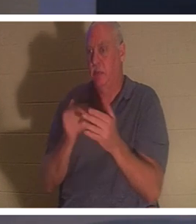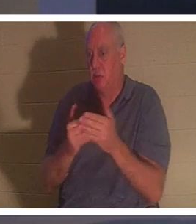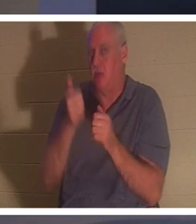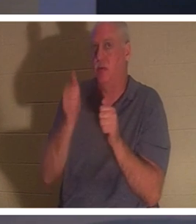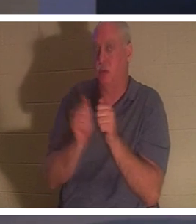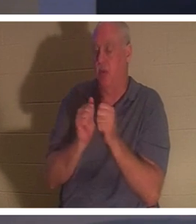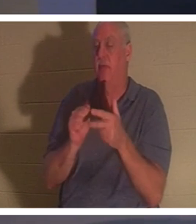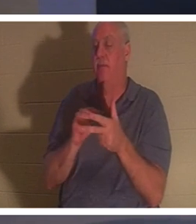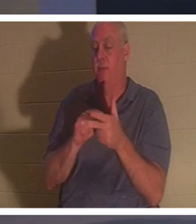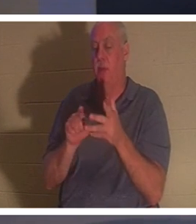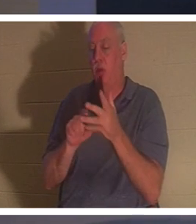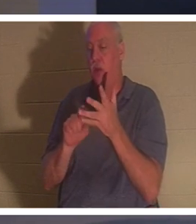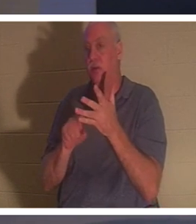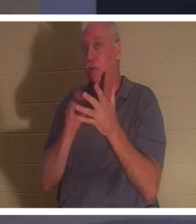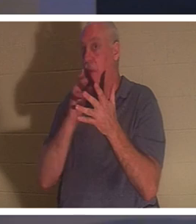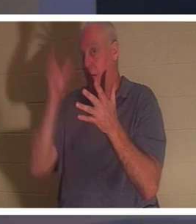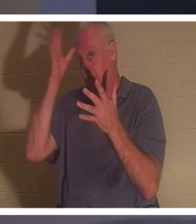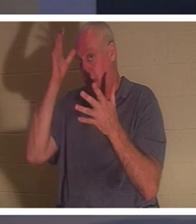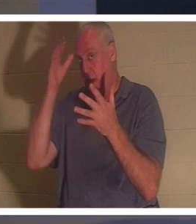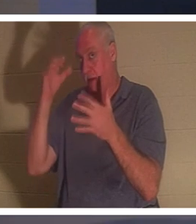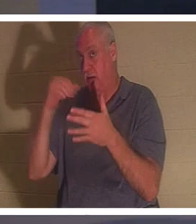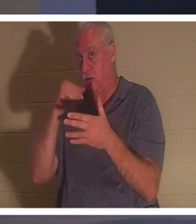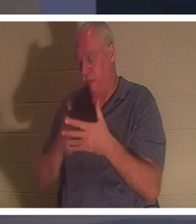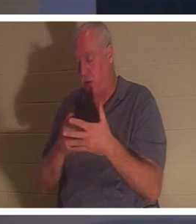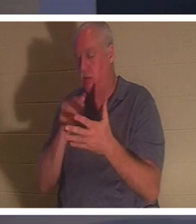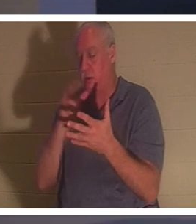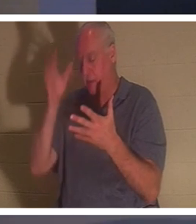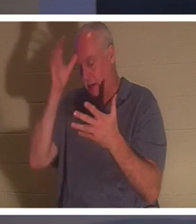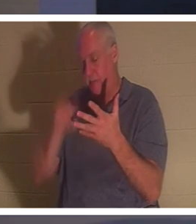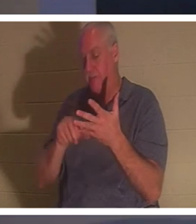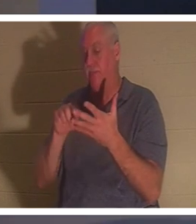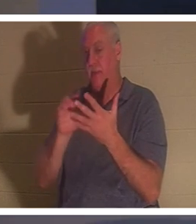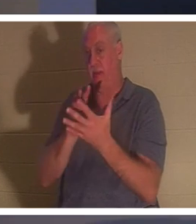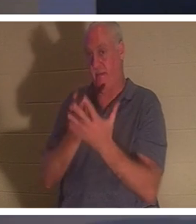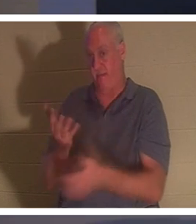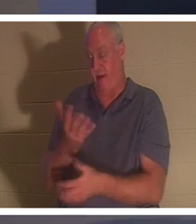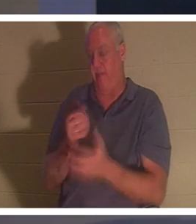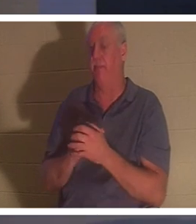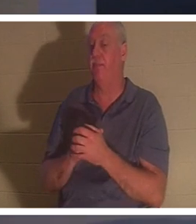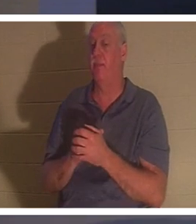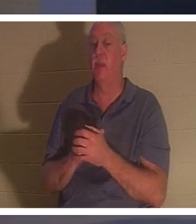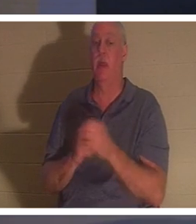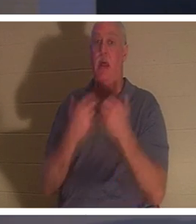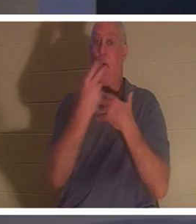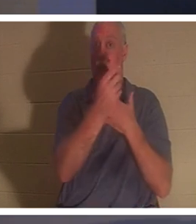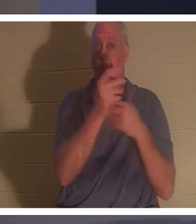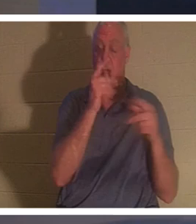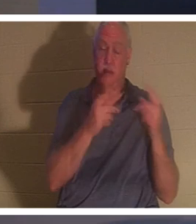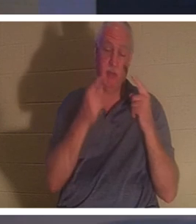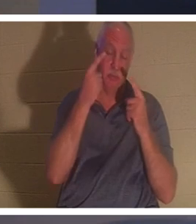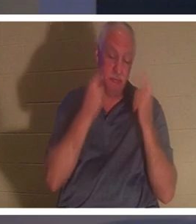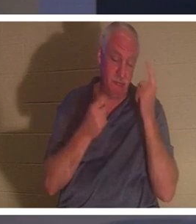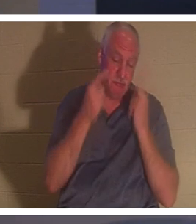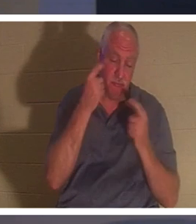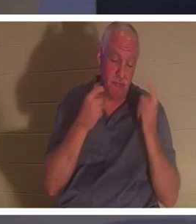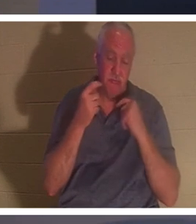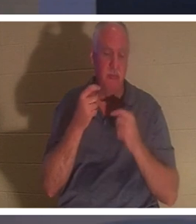。同时，所有的人都在为她哭泣和哀悼。耶稣说：“别哭了，